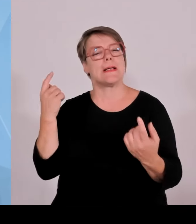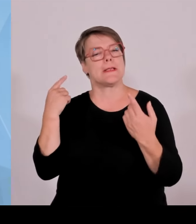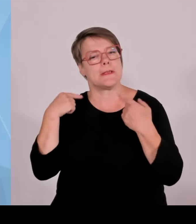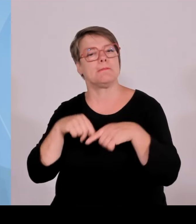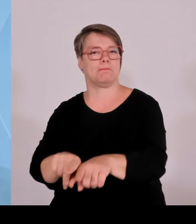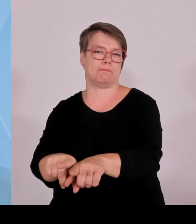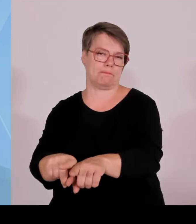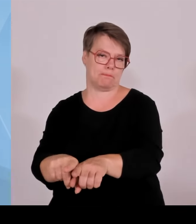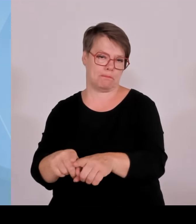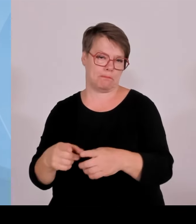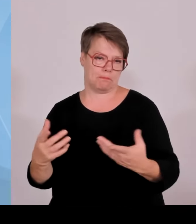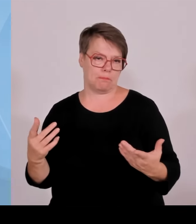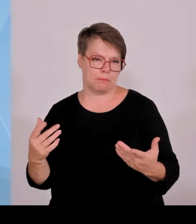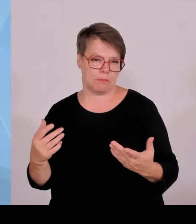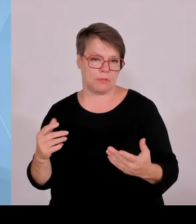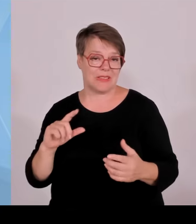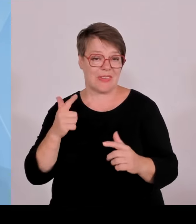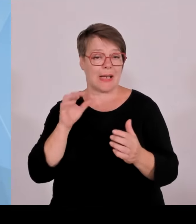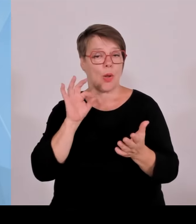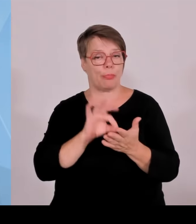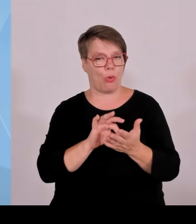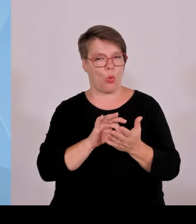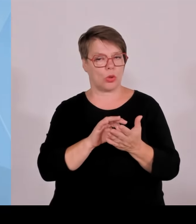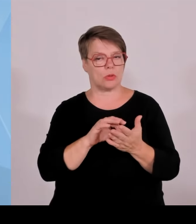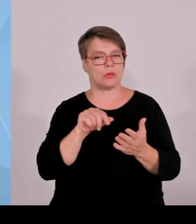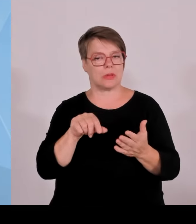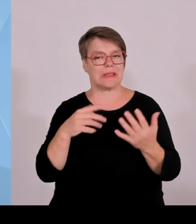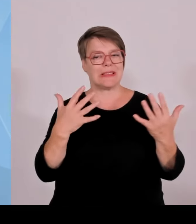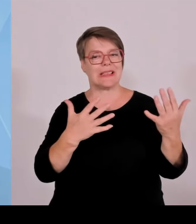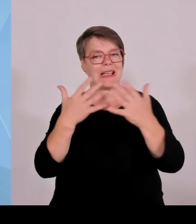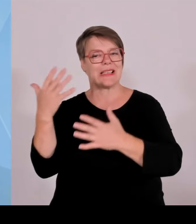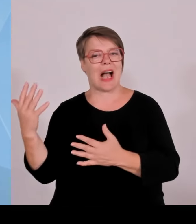Und bezogen auf die Einwohnerzahl hat mittlerweile München Berlin abgelöst.